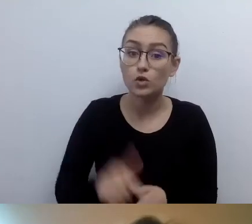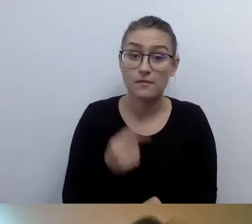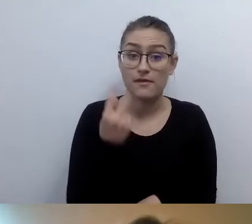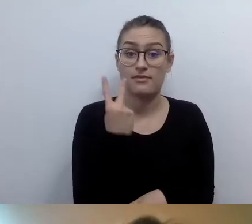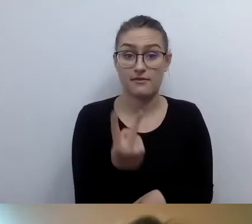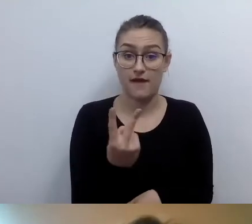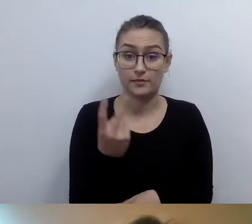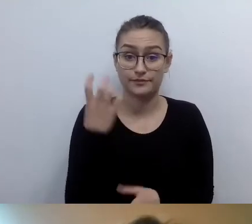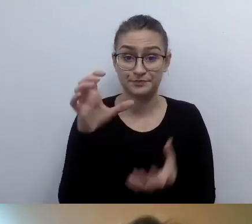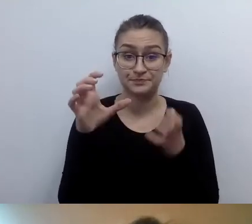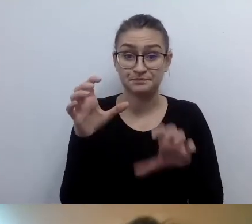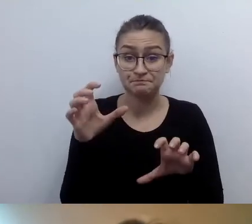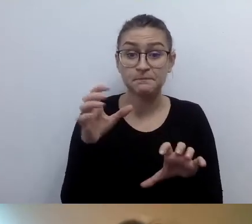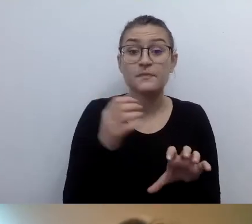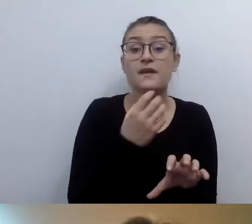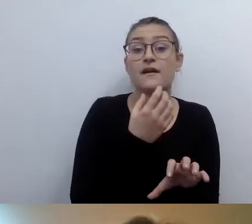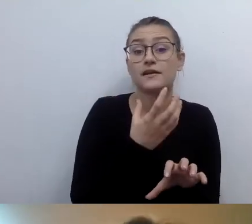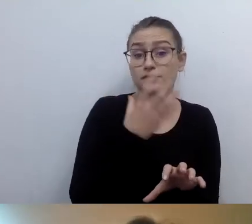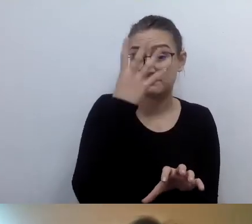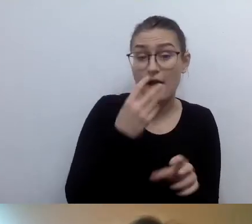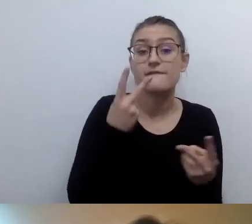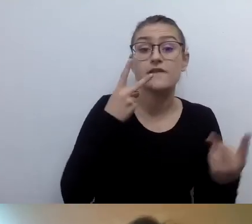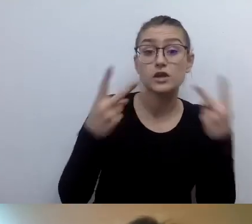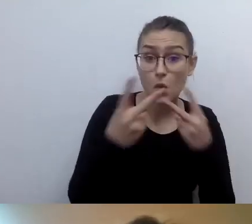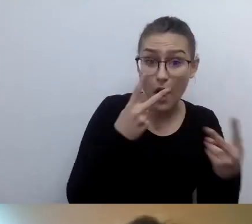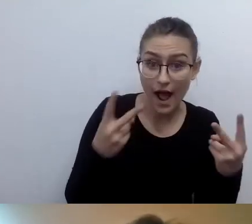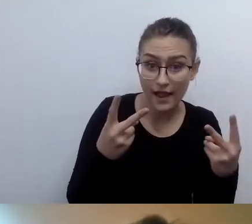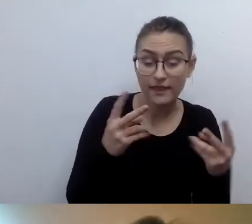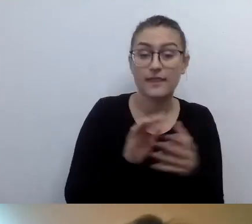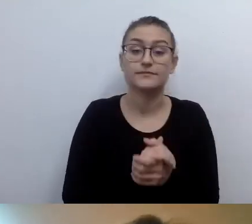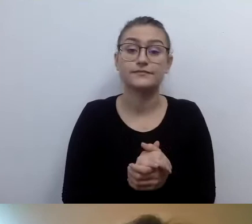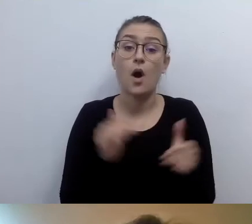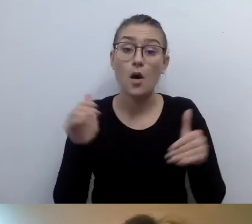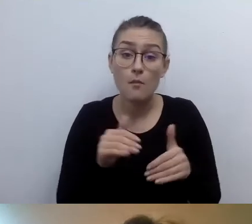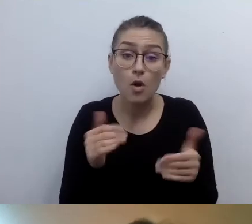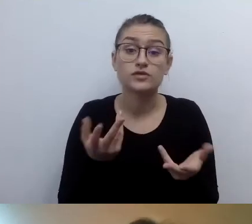Wizualnym i do wyboru: dotykowym lub dźwiękowym.